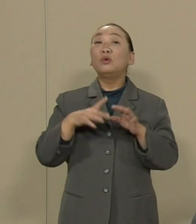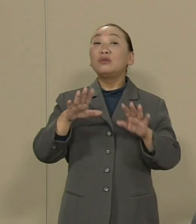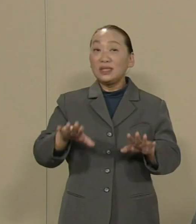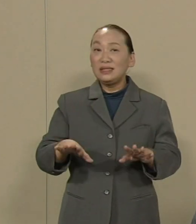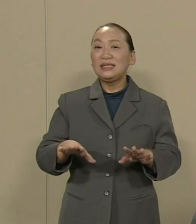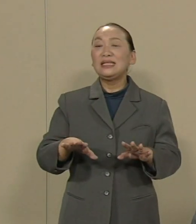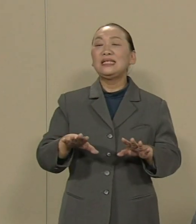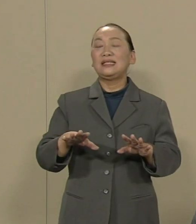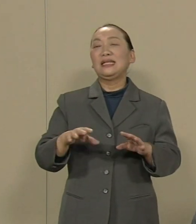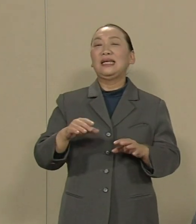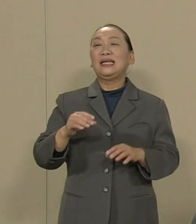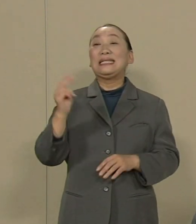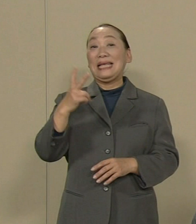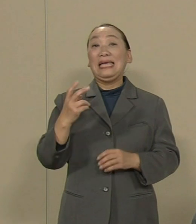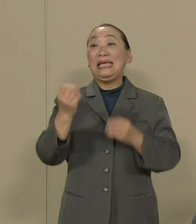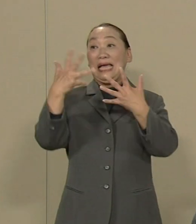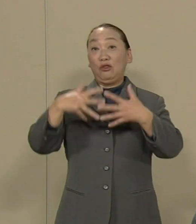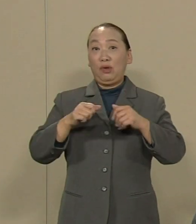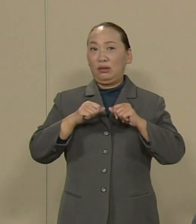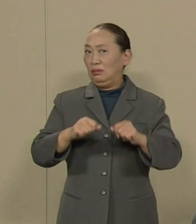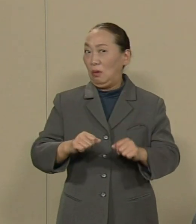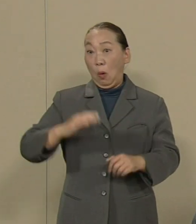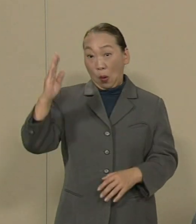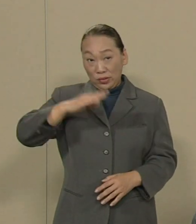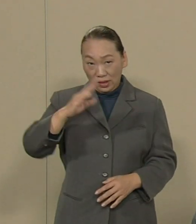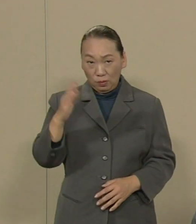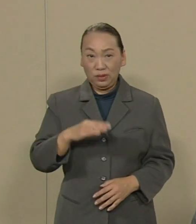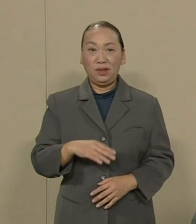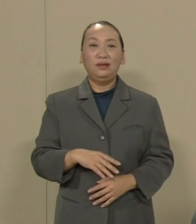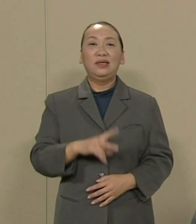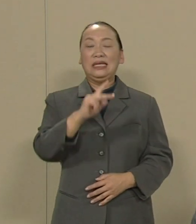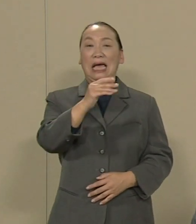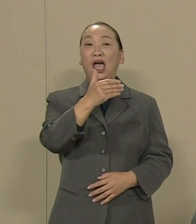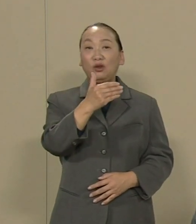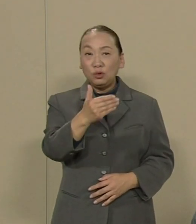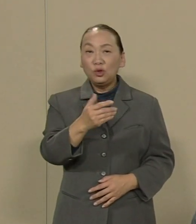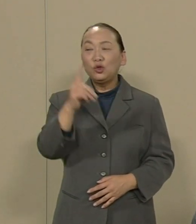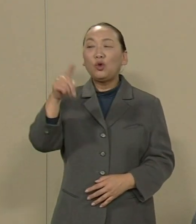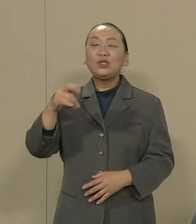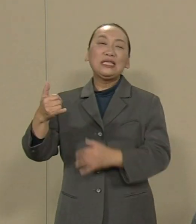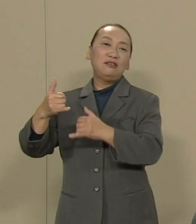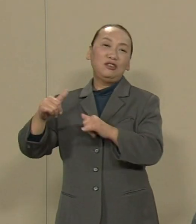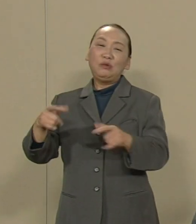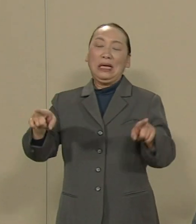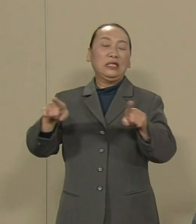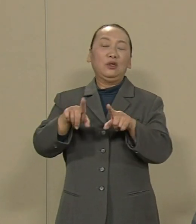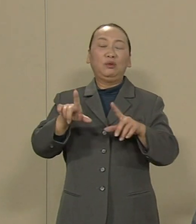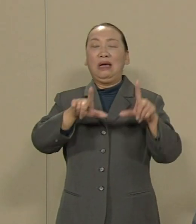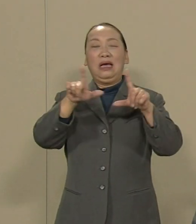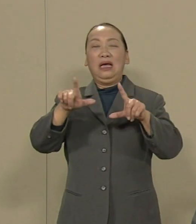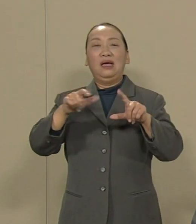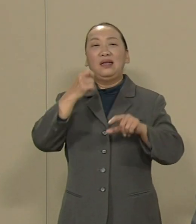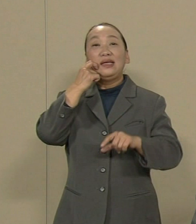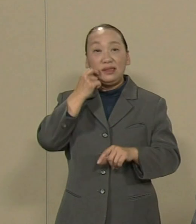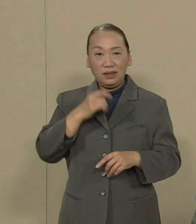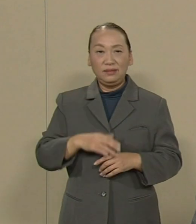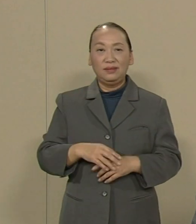核と人類は共存できない これが私のこれまでの 人生の教訓です